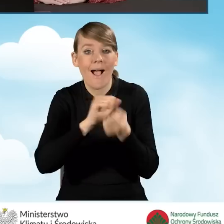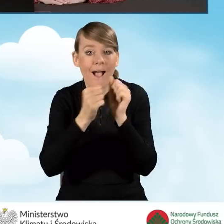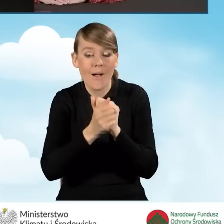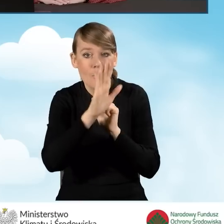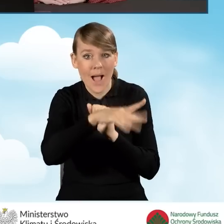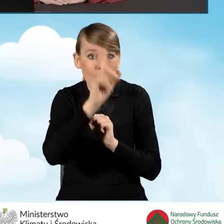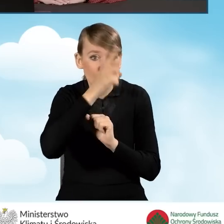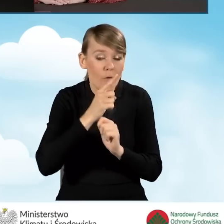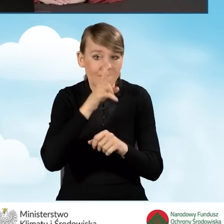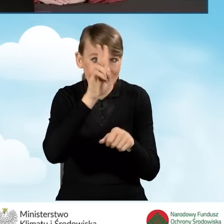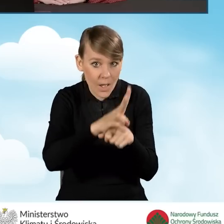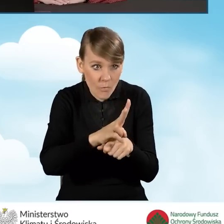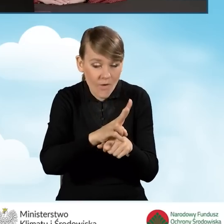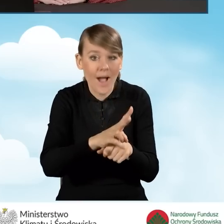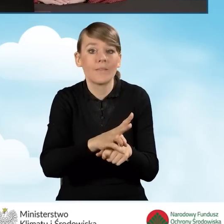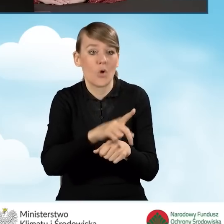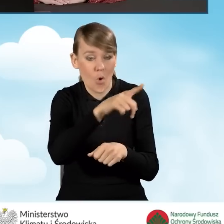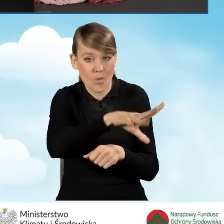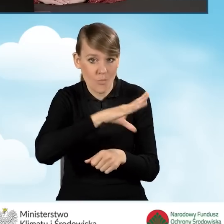za pomocą którego może ten wniosek podpisać.